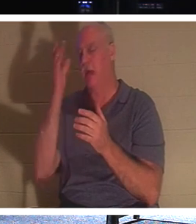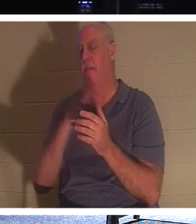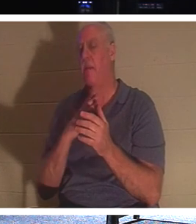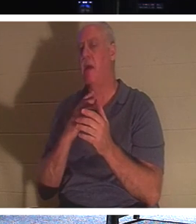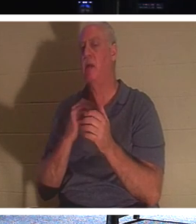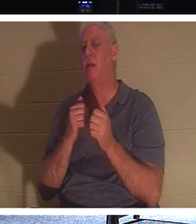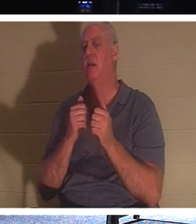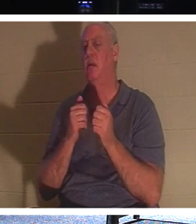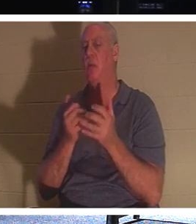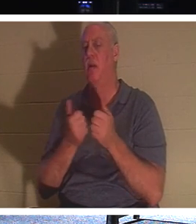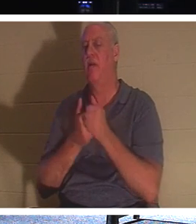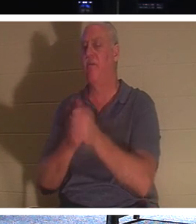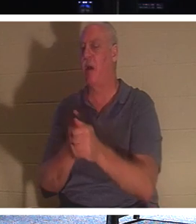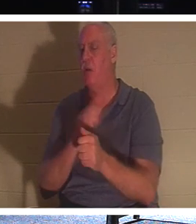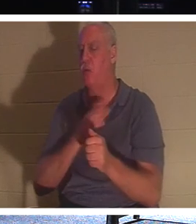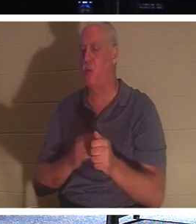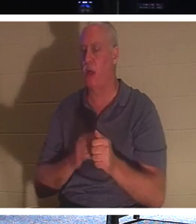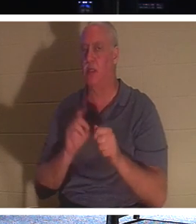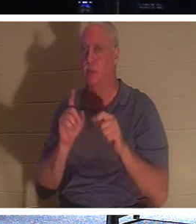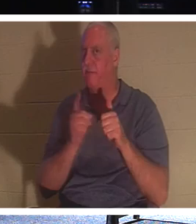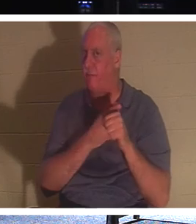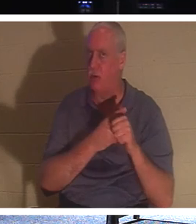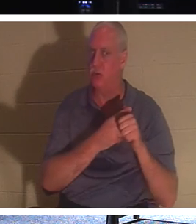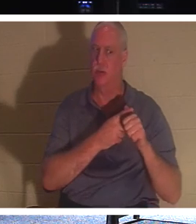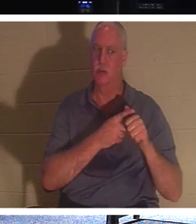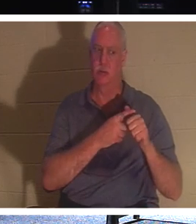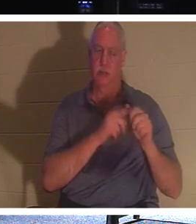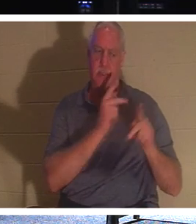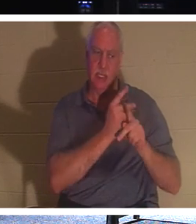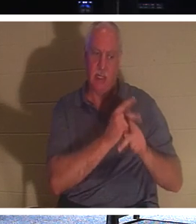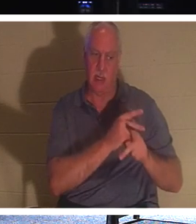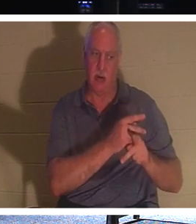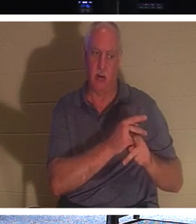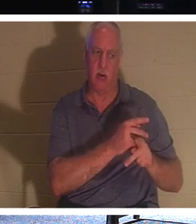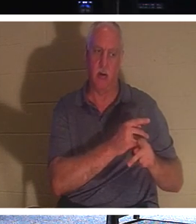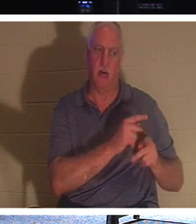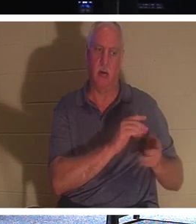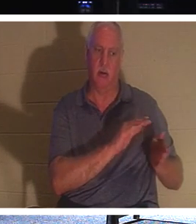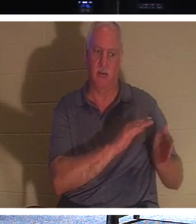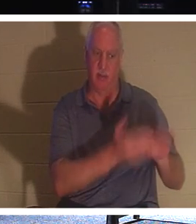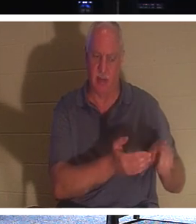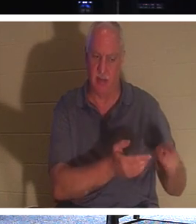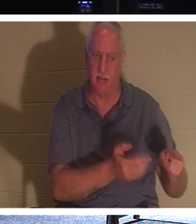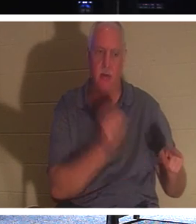"Suivez-moi et laissez les morts enterrer leurs propres morts". Vous avez déjà réfléchi à cela ? Comment des morts peuvent-ils